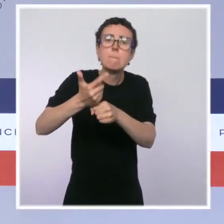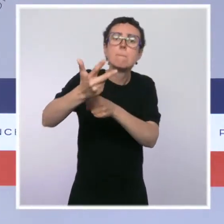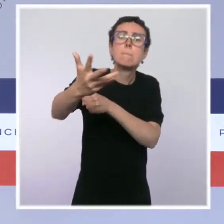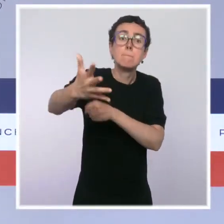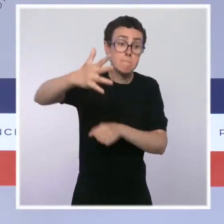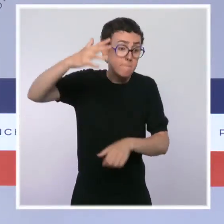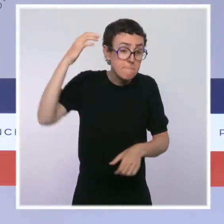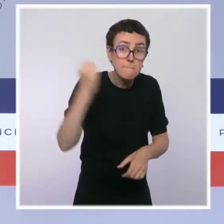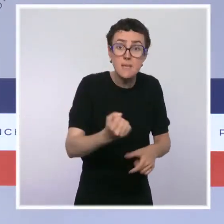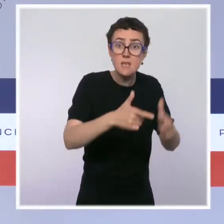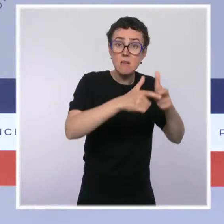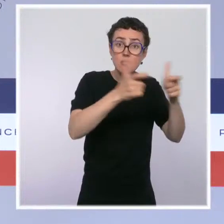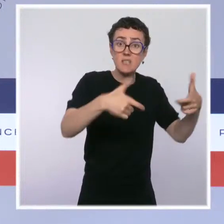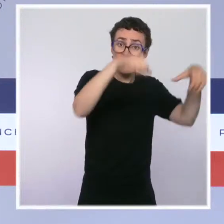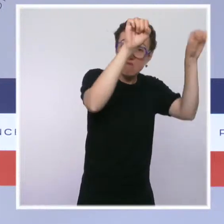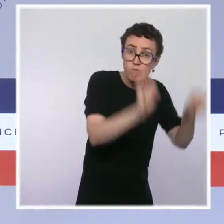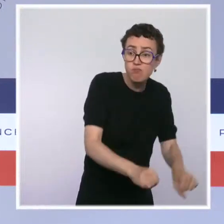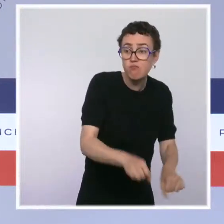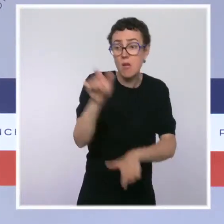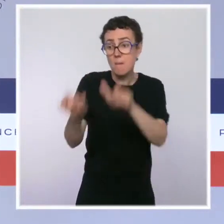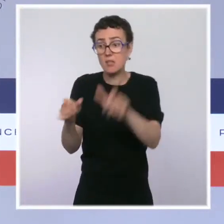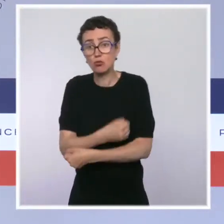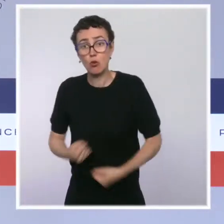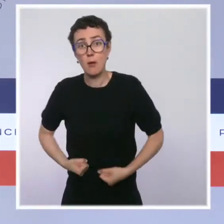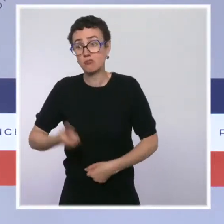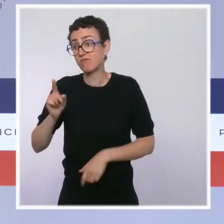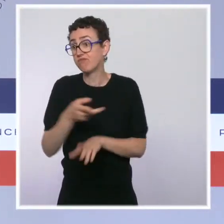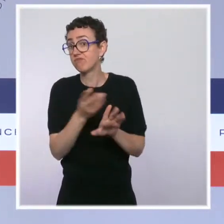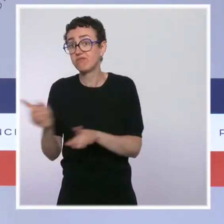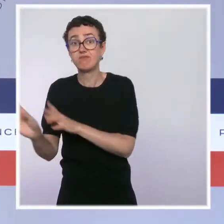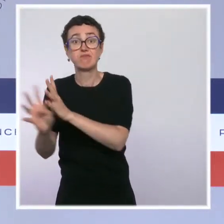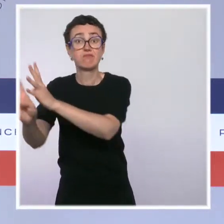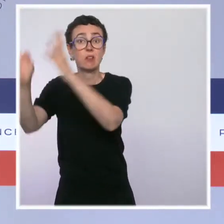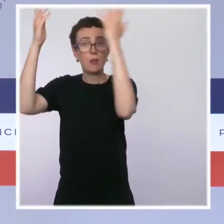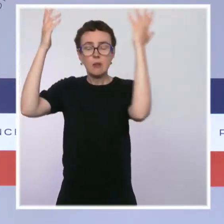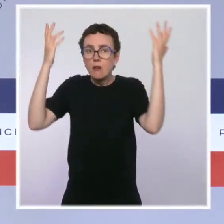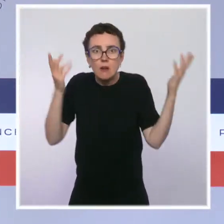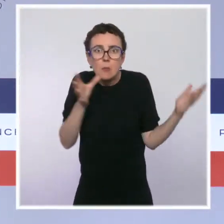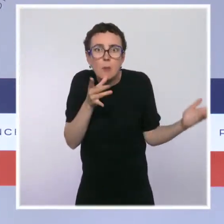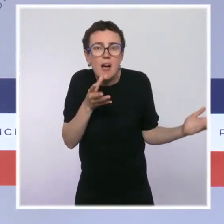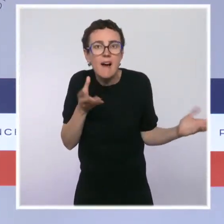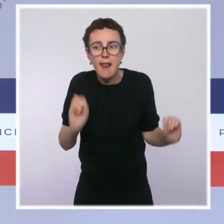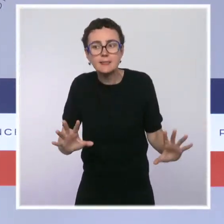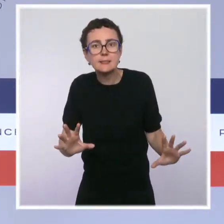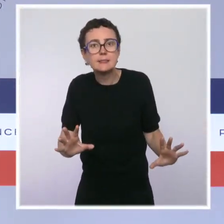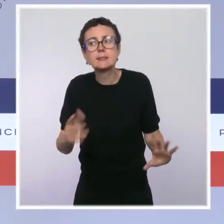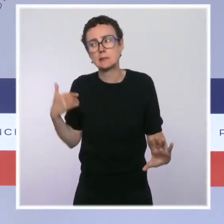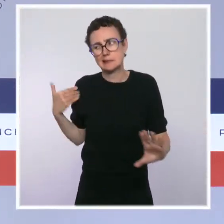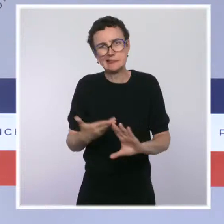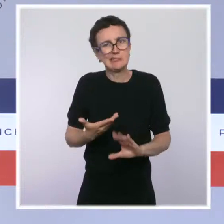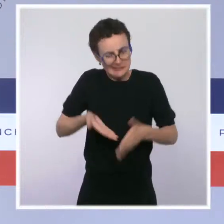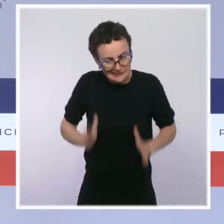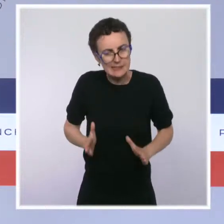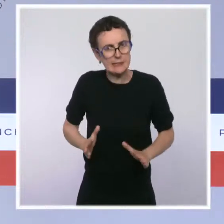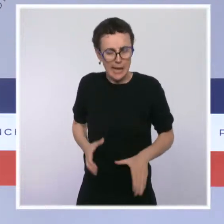ou des entreprises qui auraient fait faillite. Donc, on a eu raison de faire cette politique. Ensuite, si on veut que notre économie reparte, il faut évidemment la relancer.